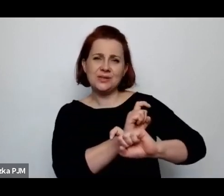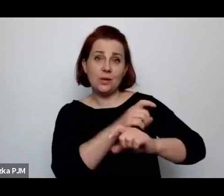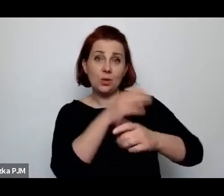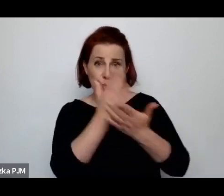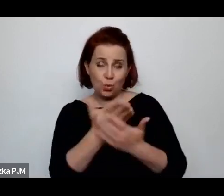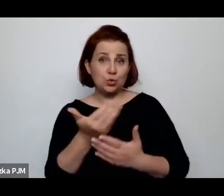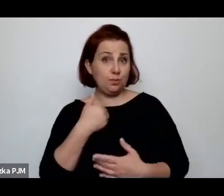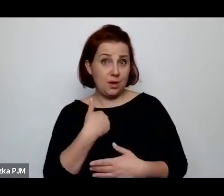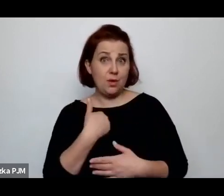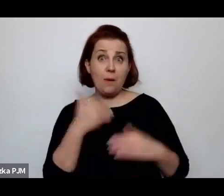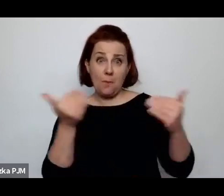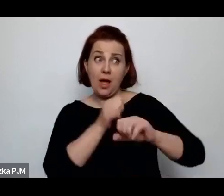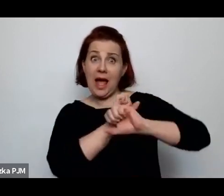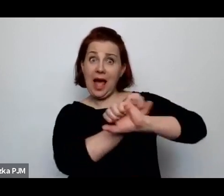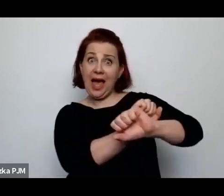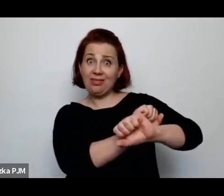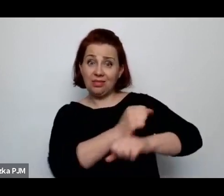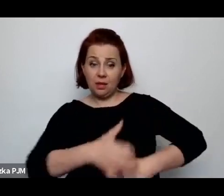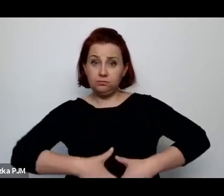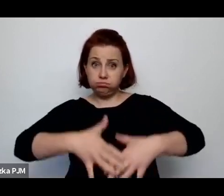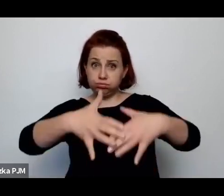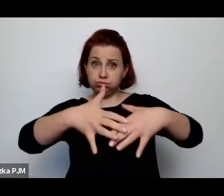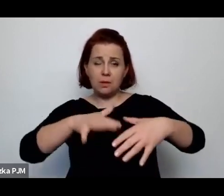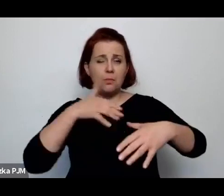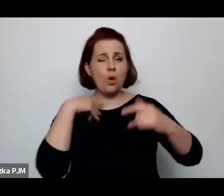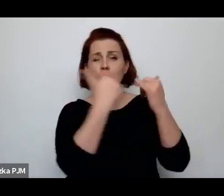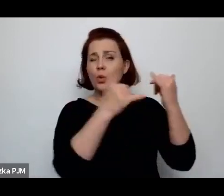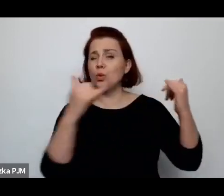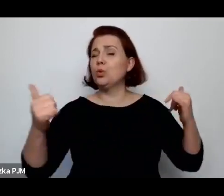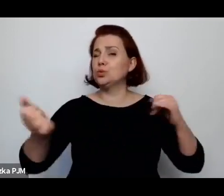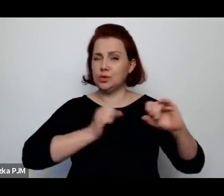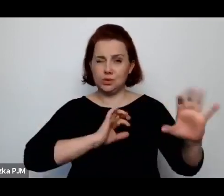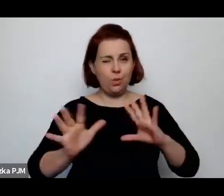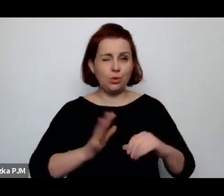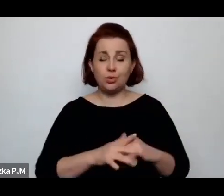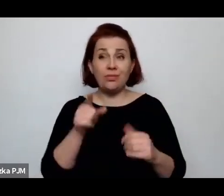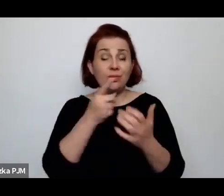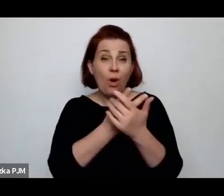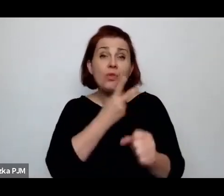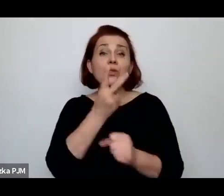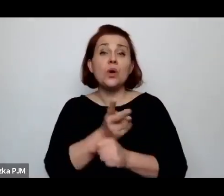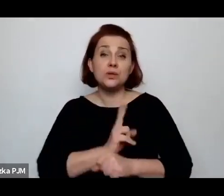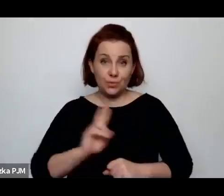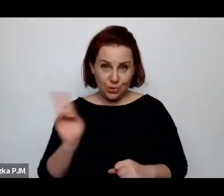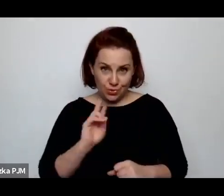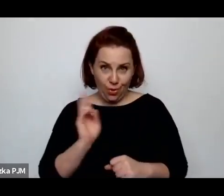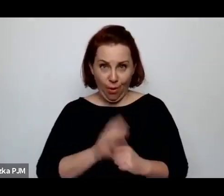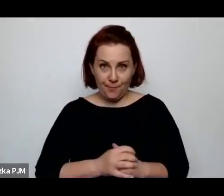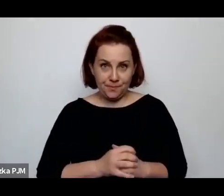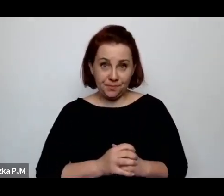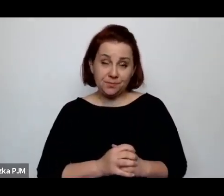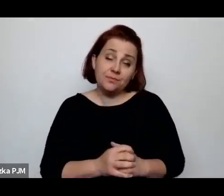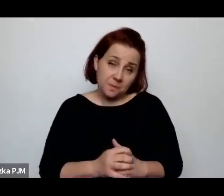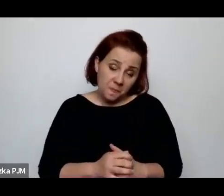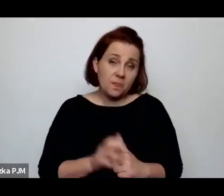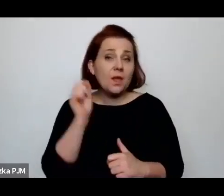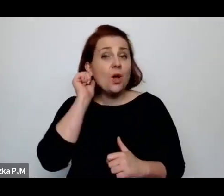i to taka różnorodna antykoncepcja, ale do niej miały dostęp przede wszystkim kobiety świadome